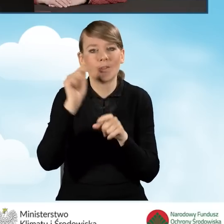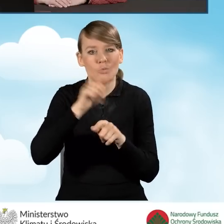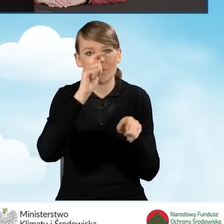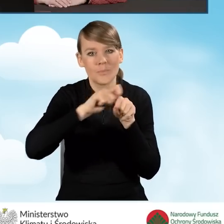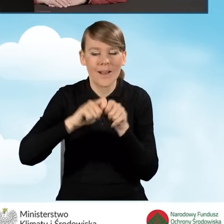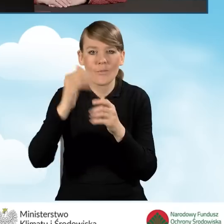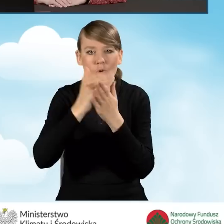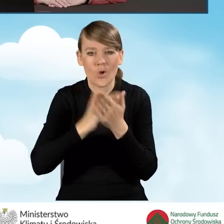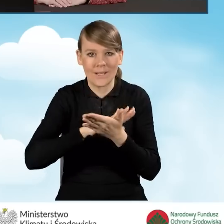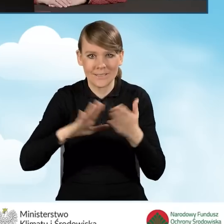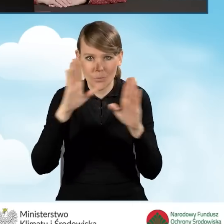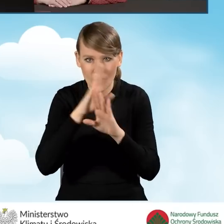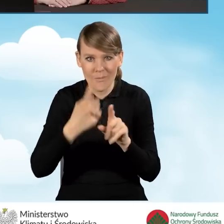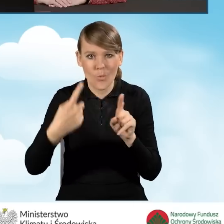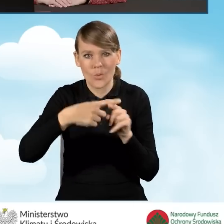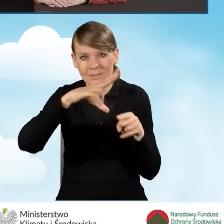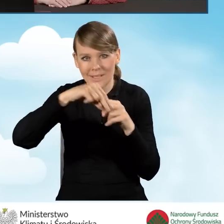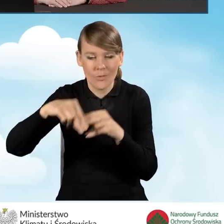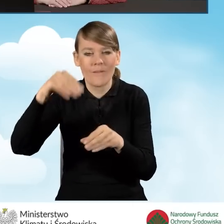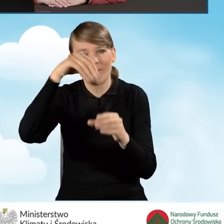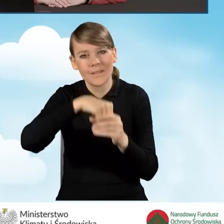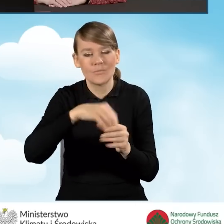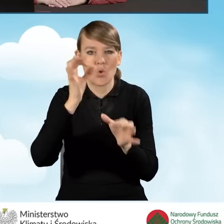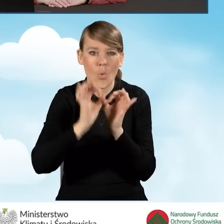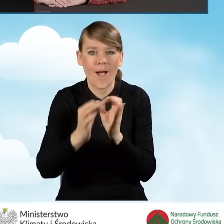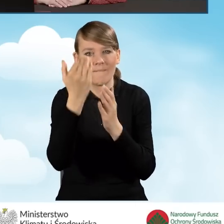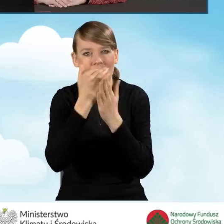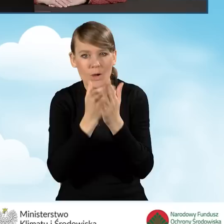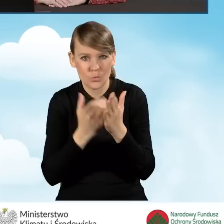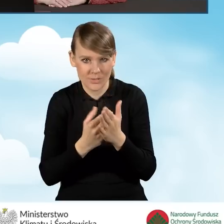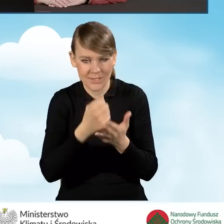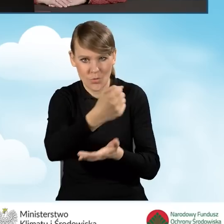wraz z załącznikami, które to określa formy i warunki dofinansowania.